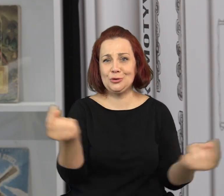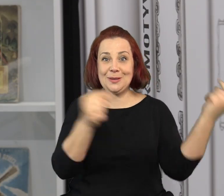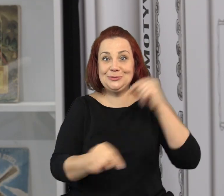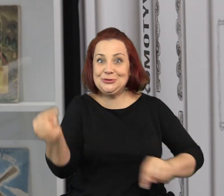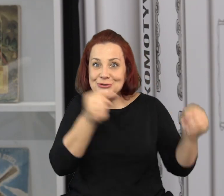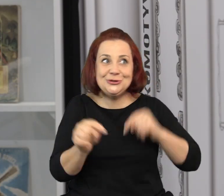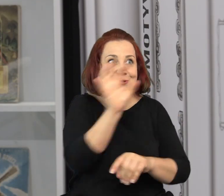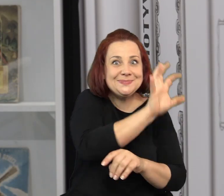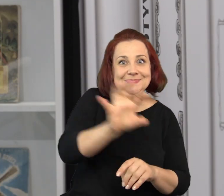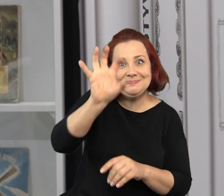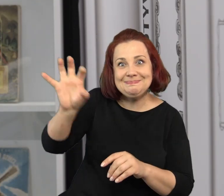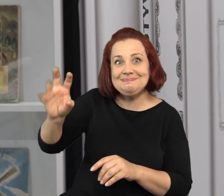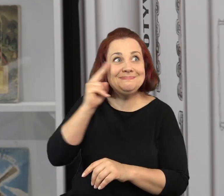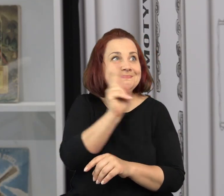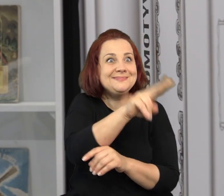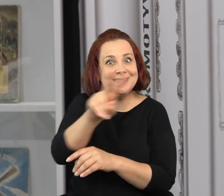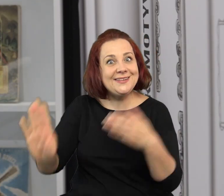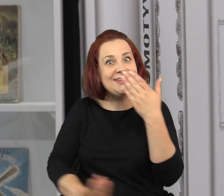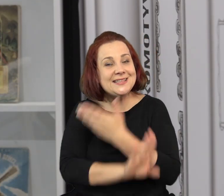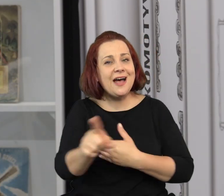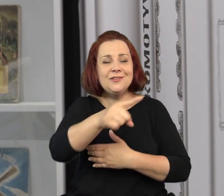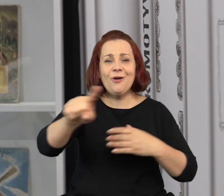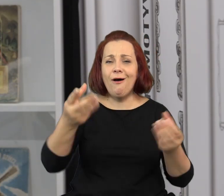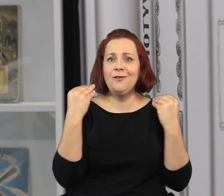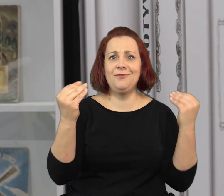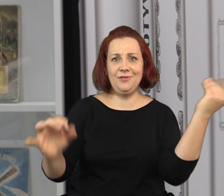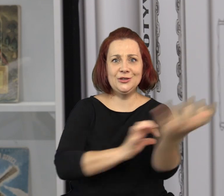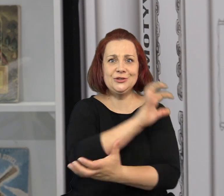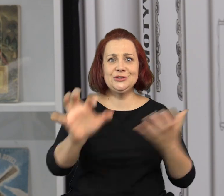Właściwie każdego dnia można do nas przyjść, żeby zobaczyć wystawę.